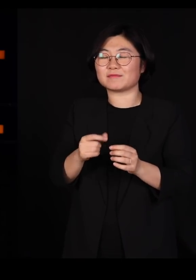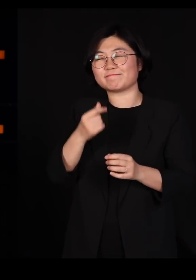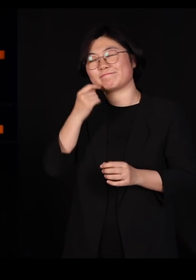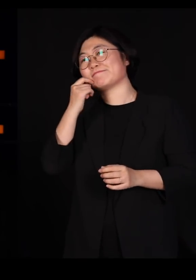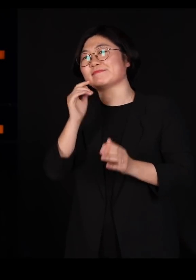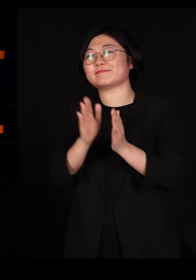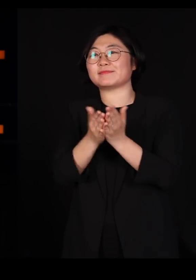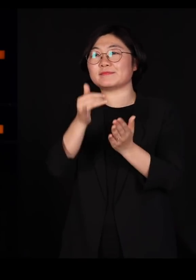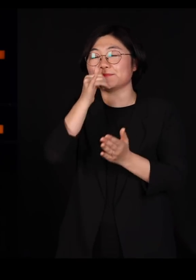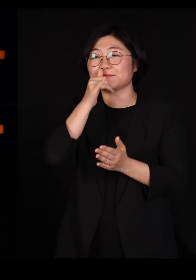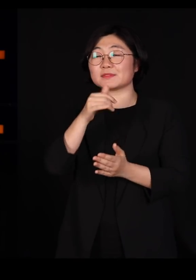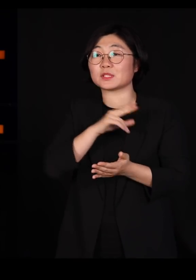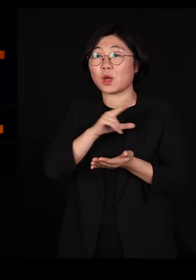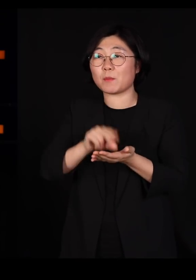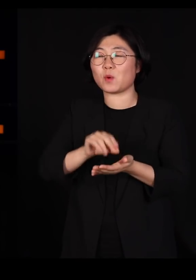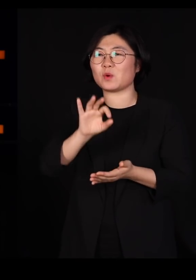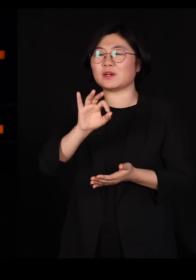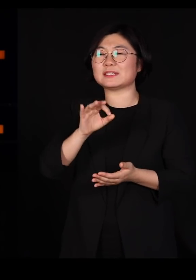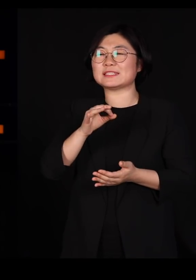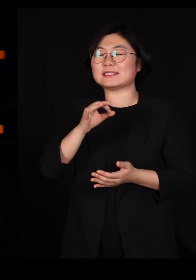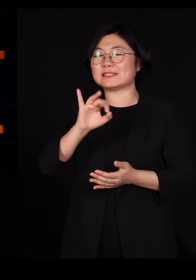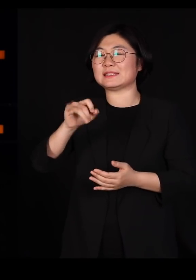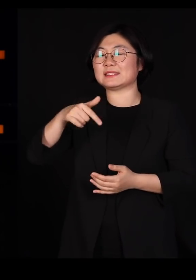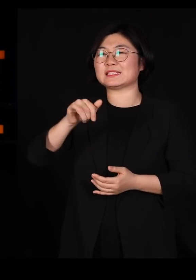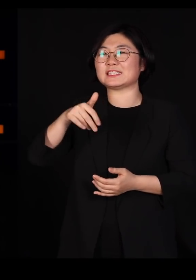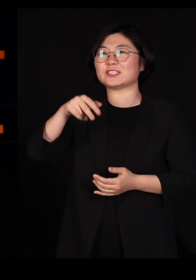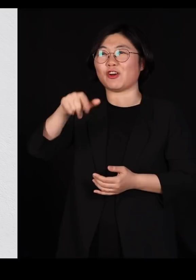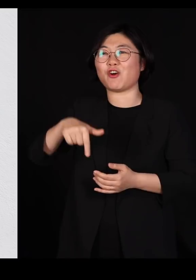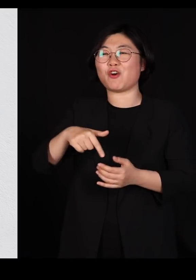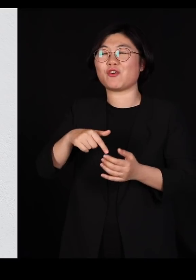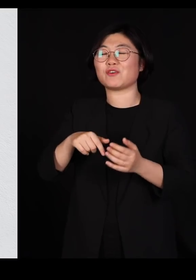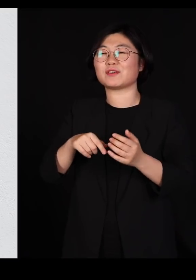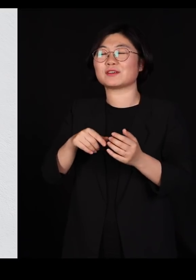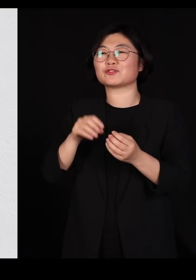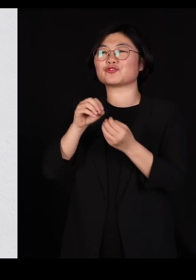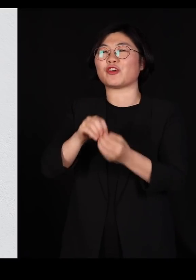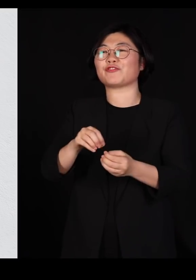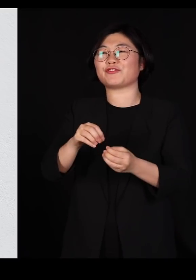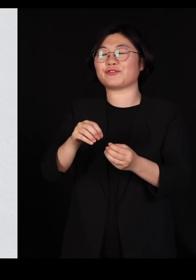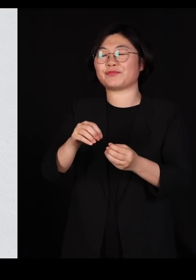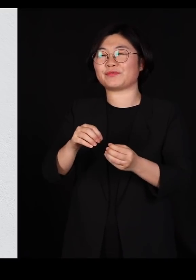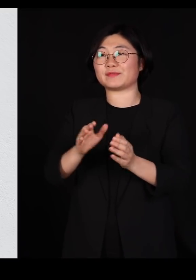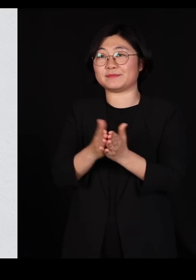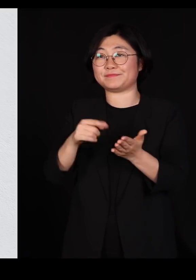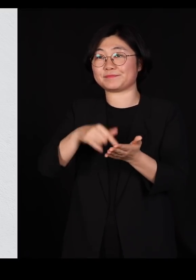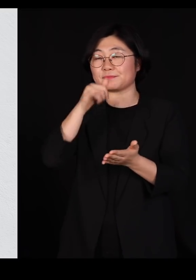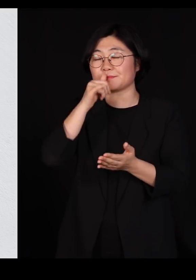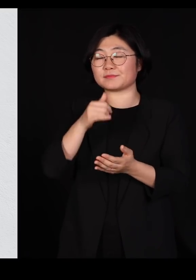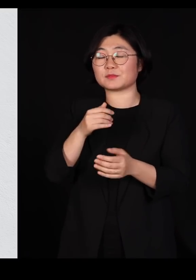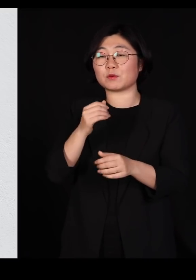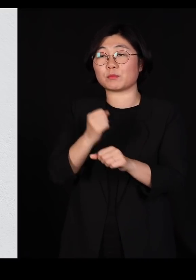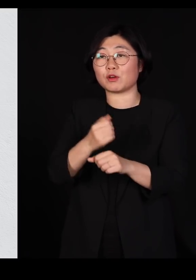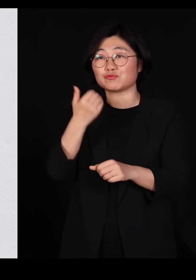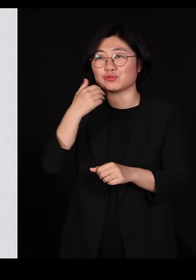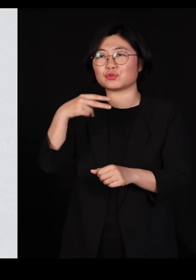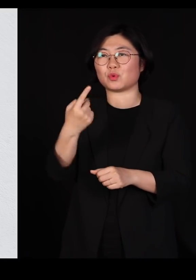'이기적 유전자'인대요 그 책을 쓰신 분은 옥스포드 대학에 도킨스라는 교수지만